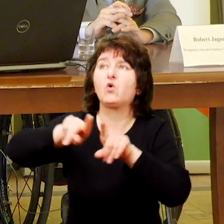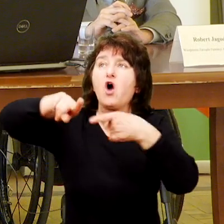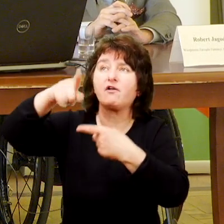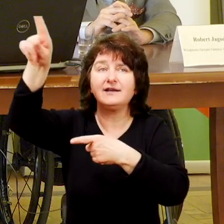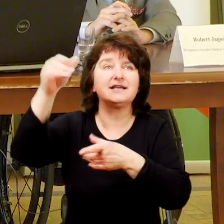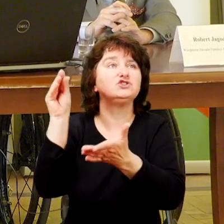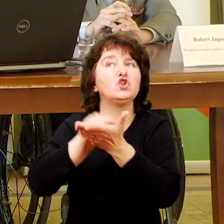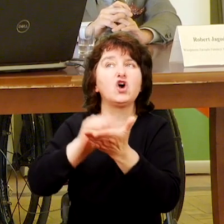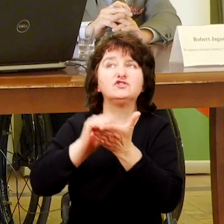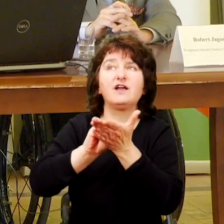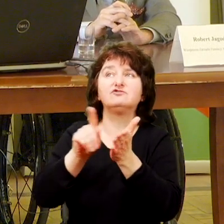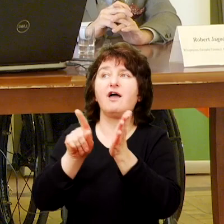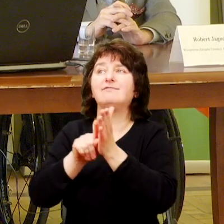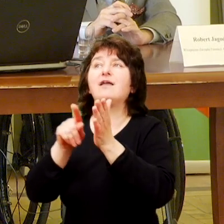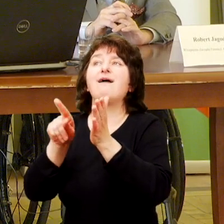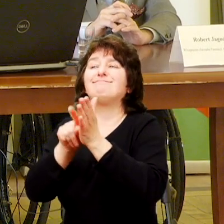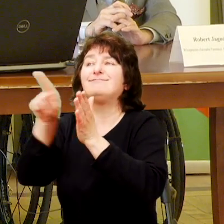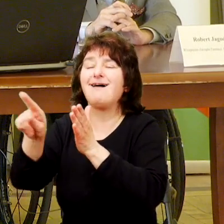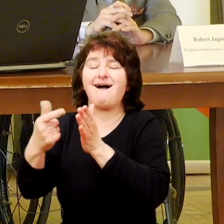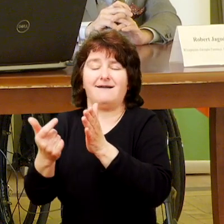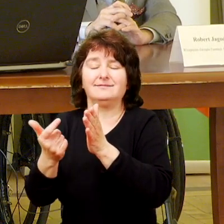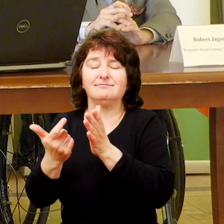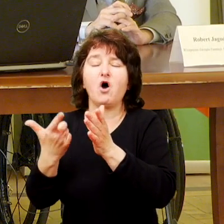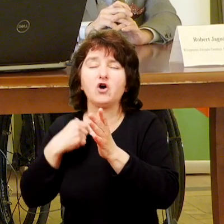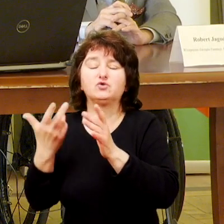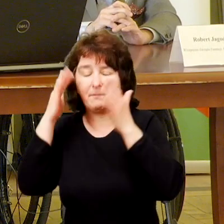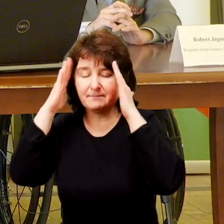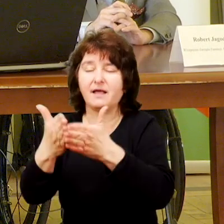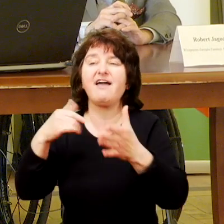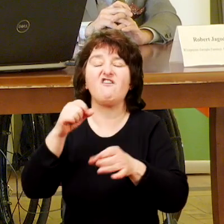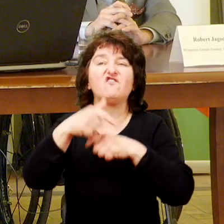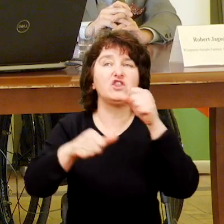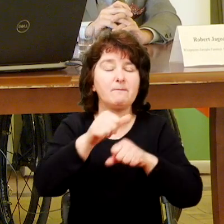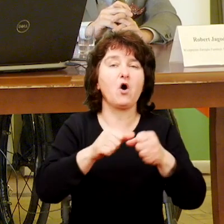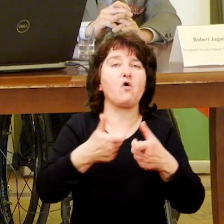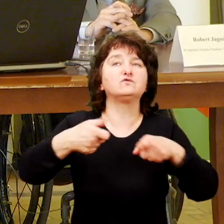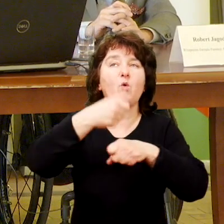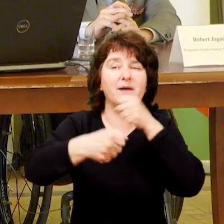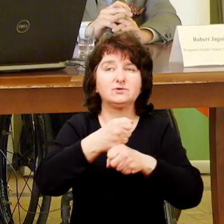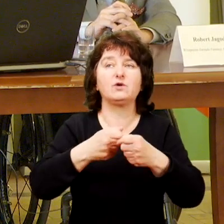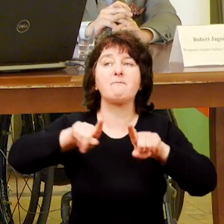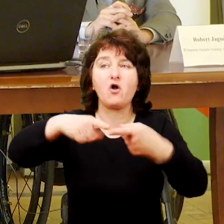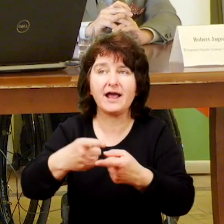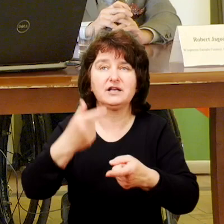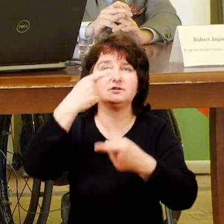W tym roku współpracujemy z trzema innymi instytucjami jedną z Białegostoku z Tarnowa i z Łodzi.